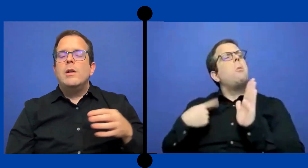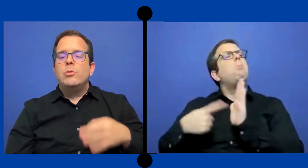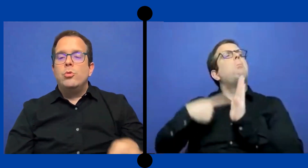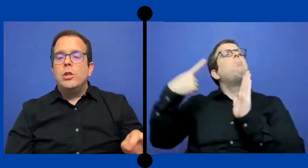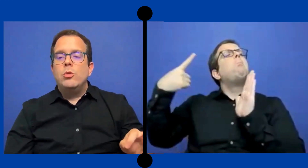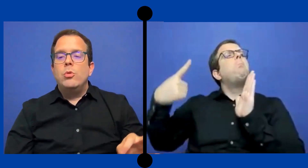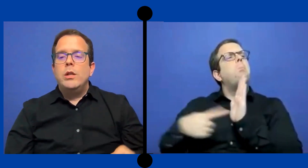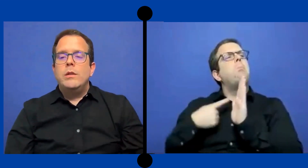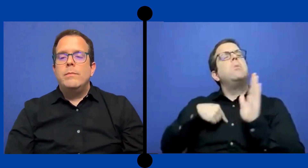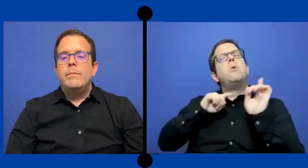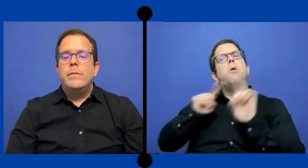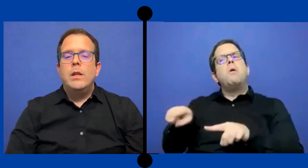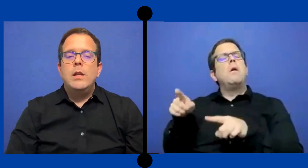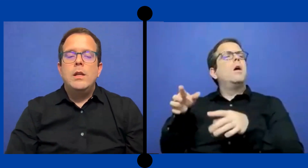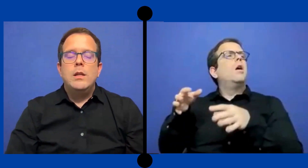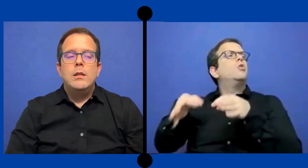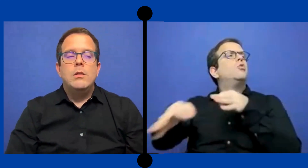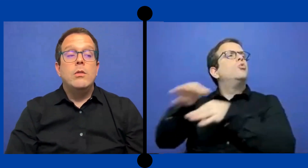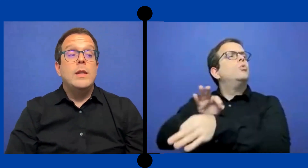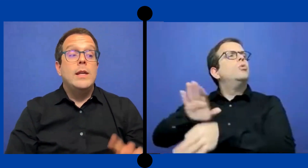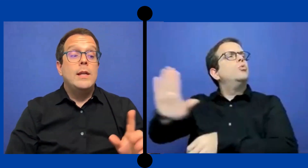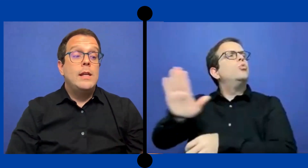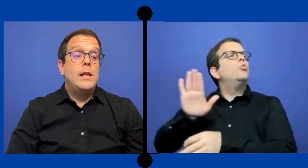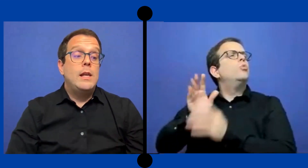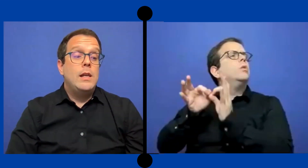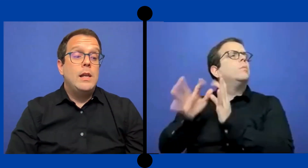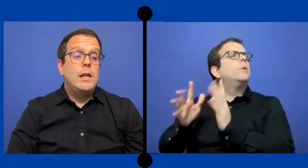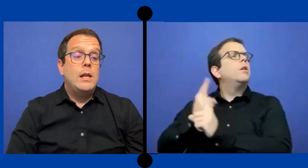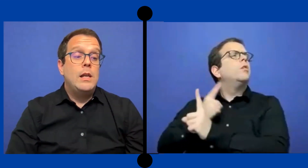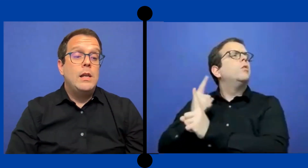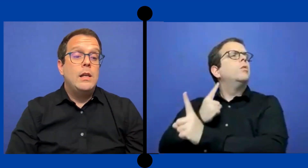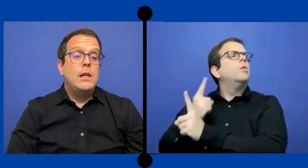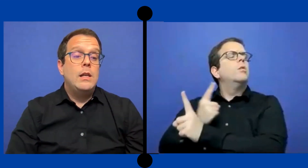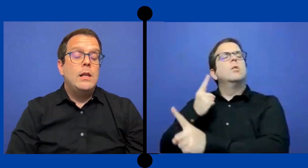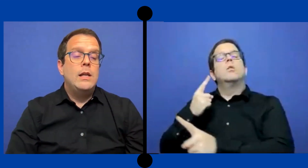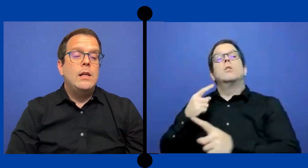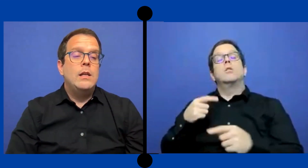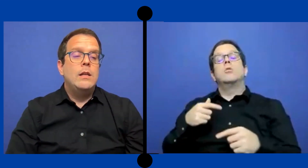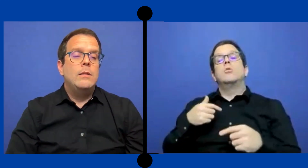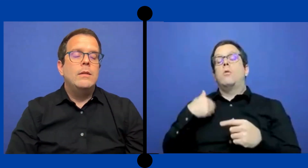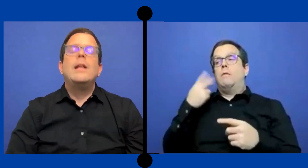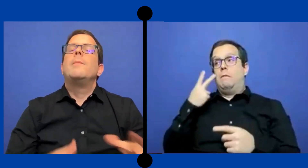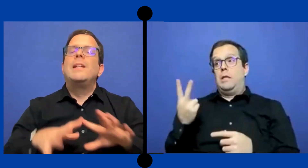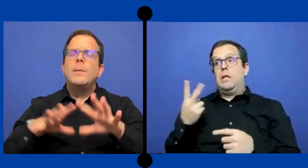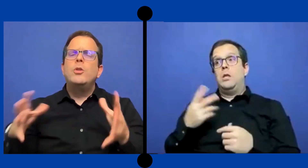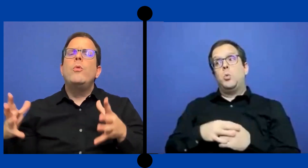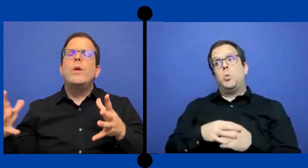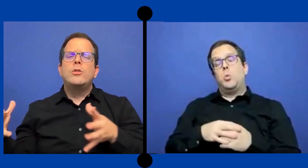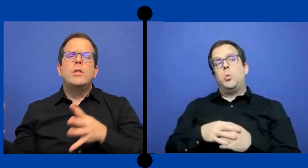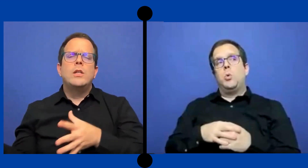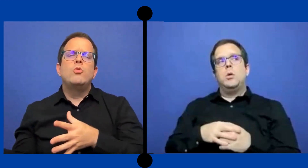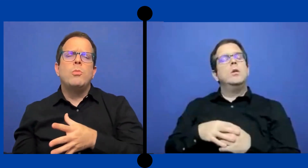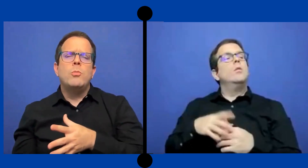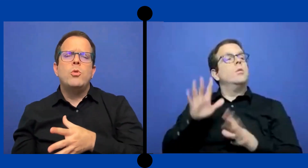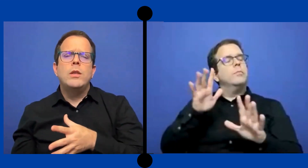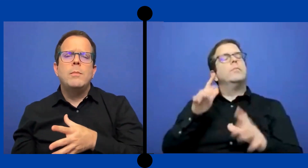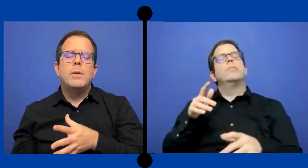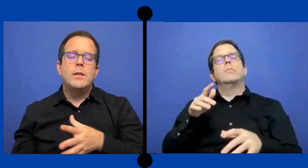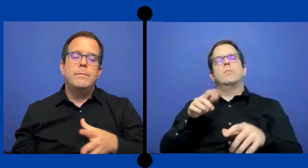deben cuando yo iba a sustituir donde el --El ... departamento educación tiene su propio intérpretes--